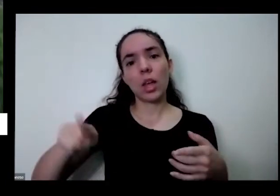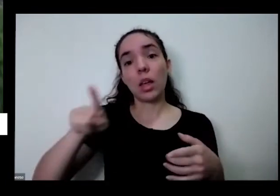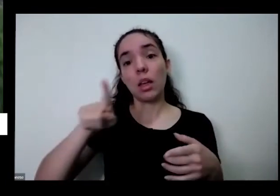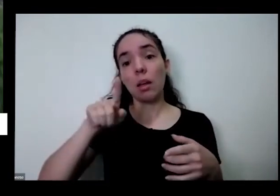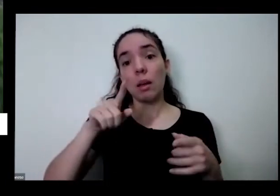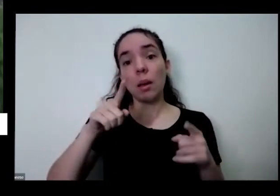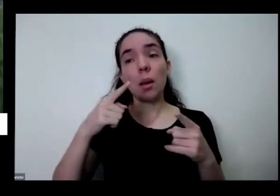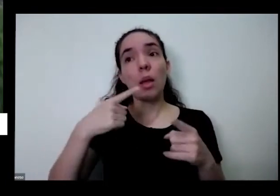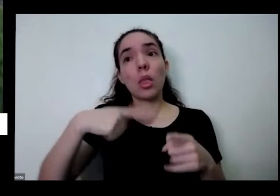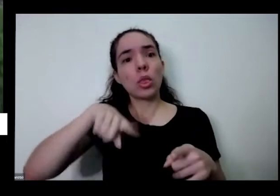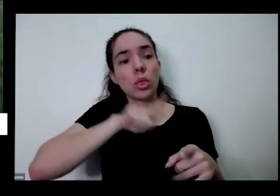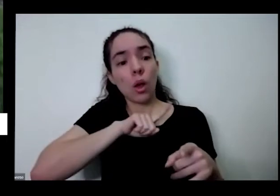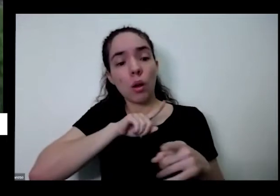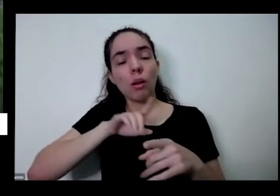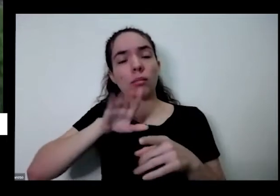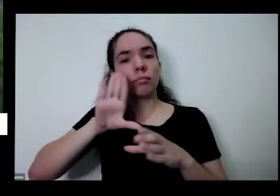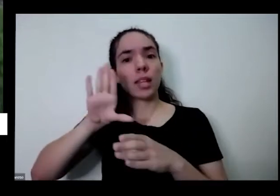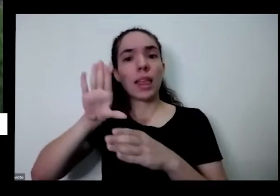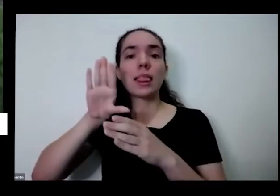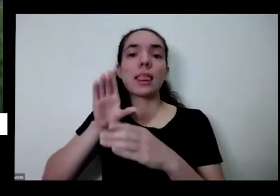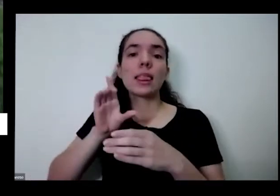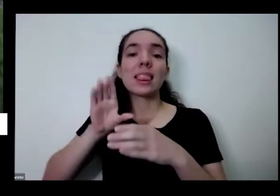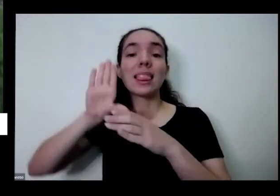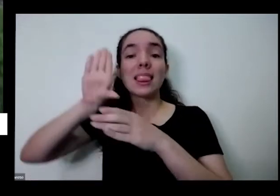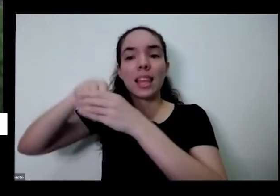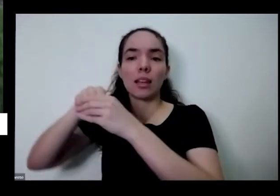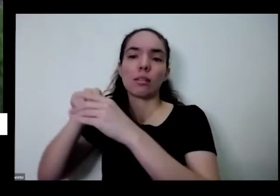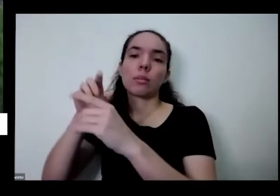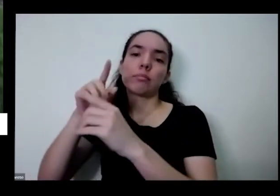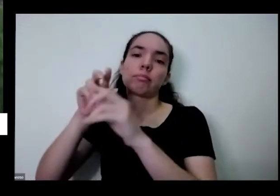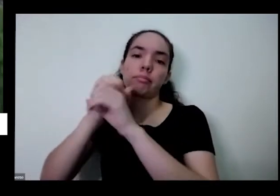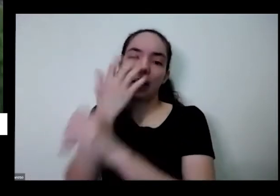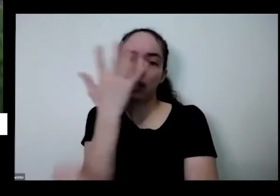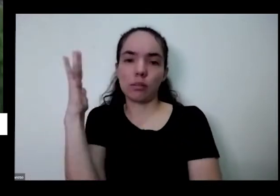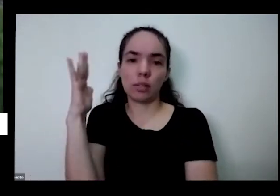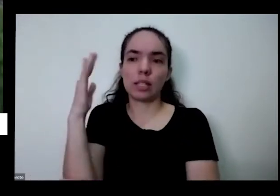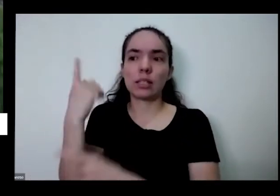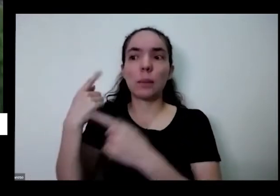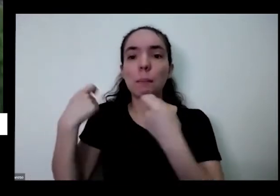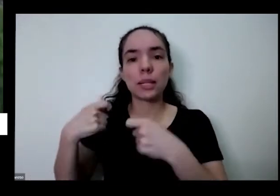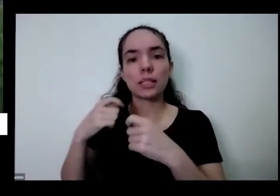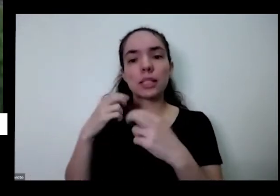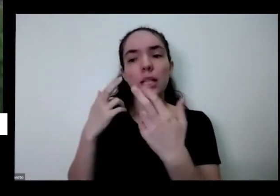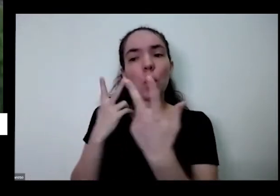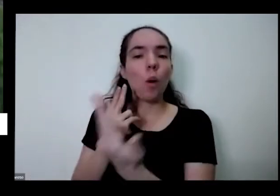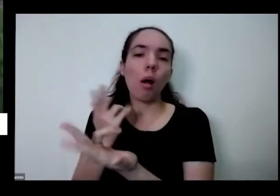mesmo que a gente faz parte da natureza esse divórcio e teve que eu falei no começo do ser